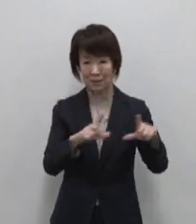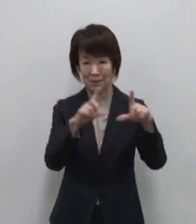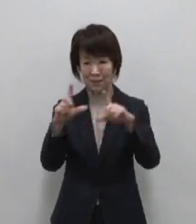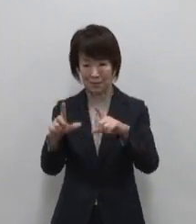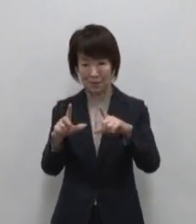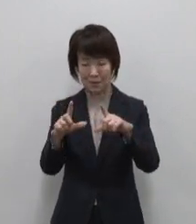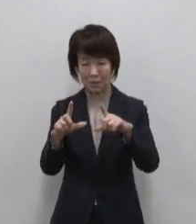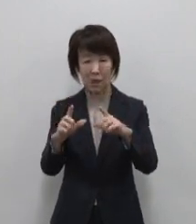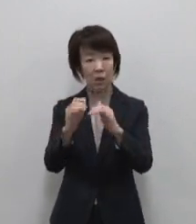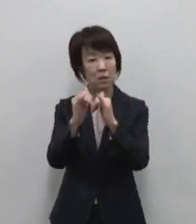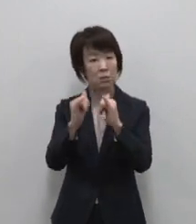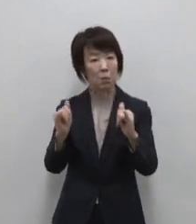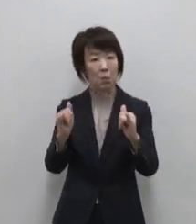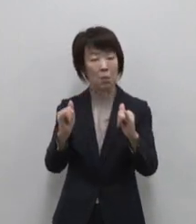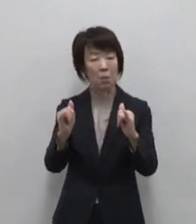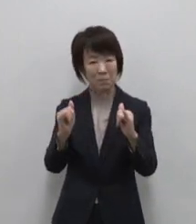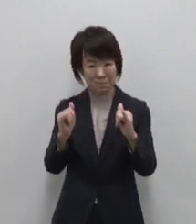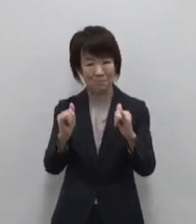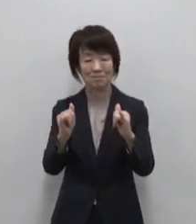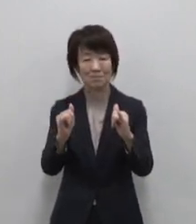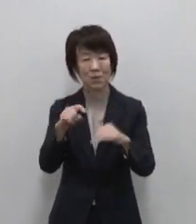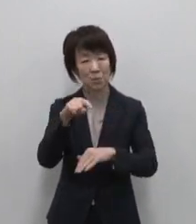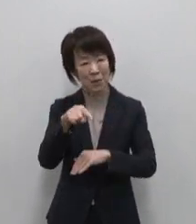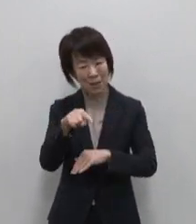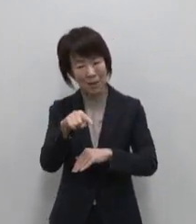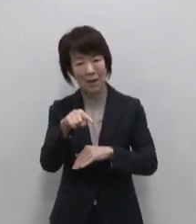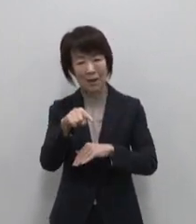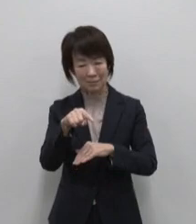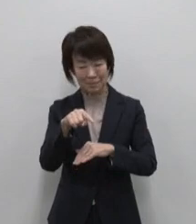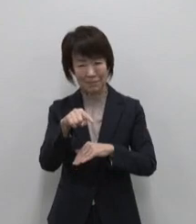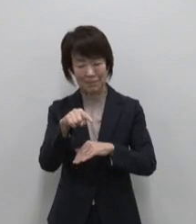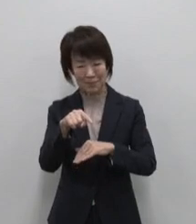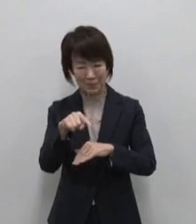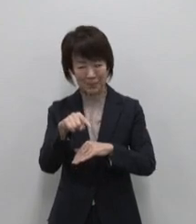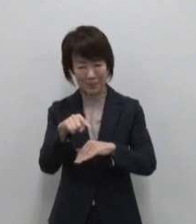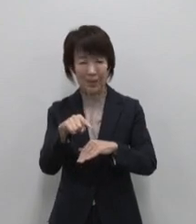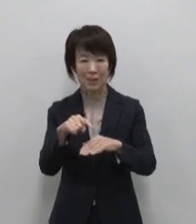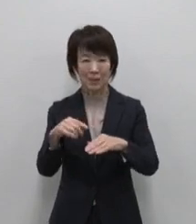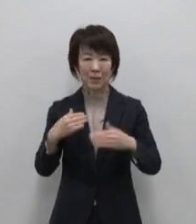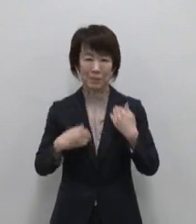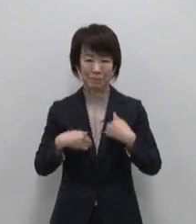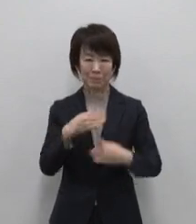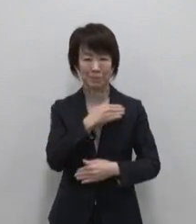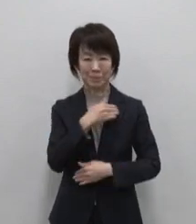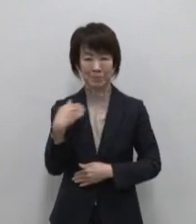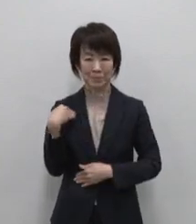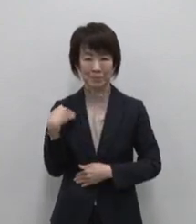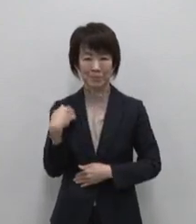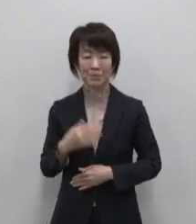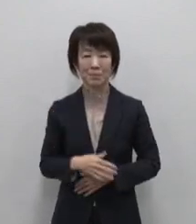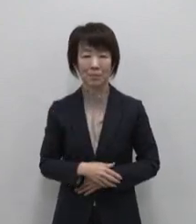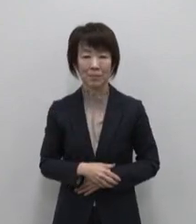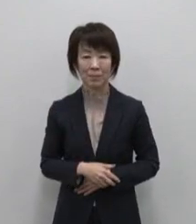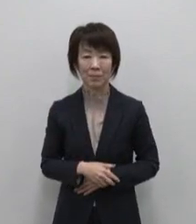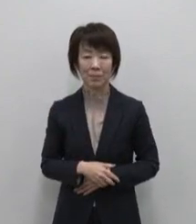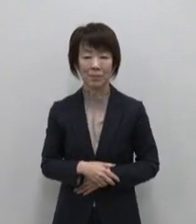島びとの中にある それが御蔵島の 宝の在り処です